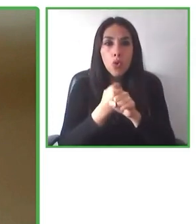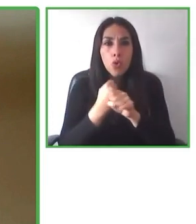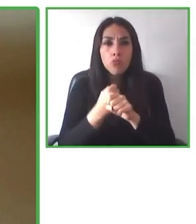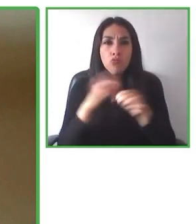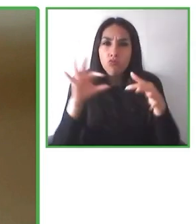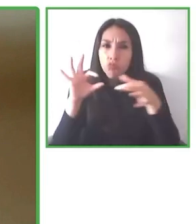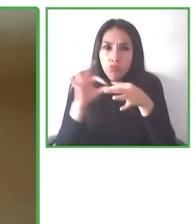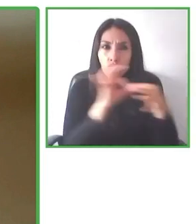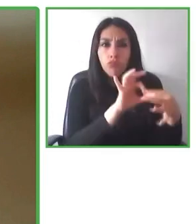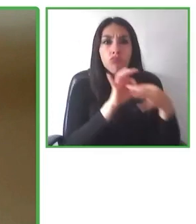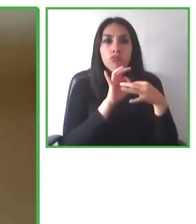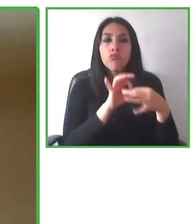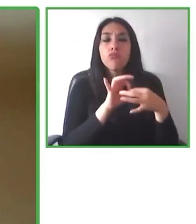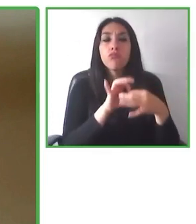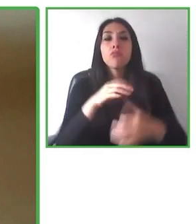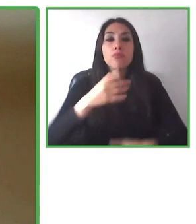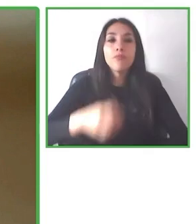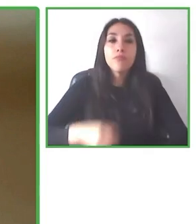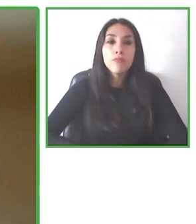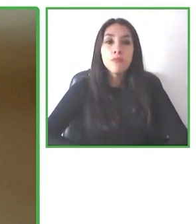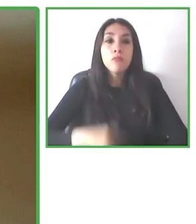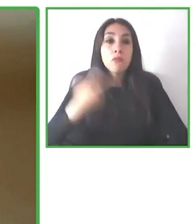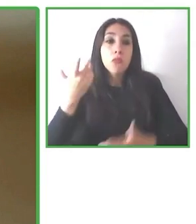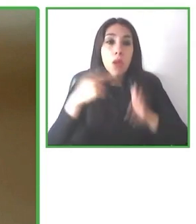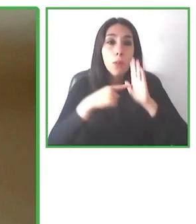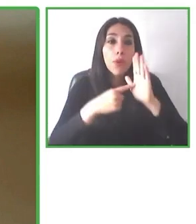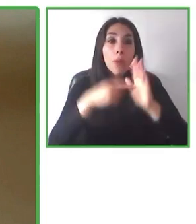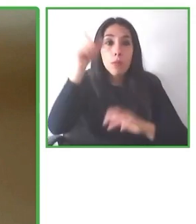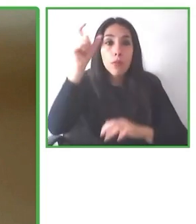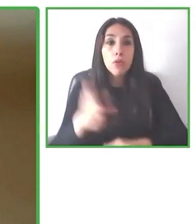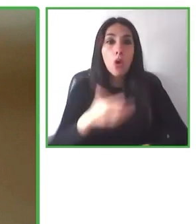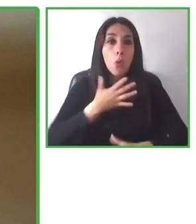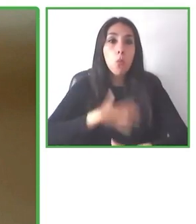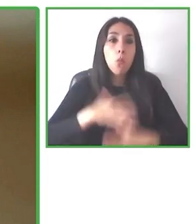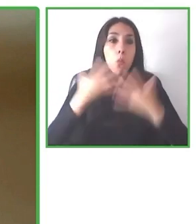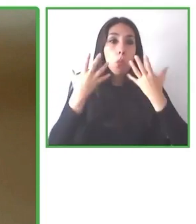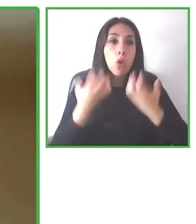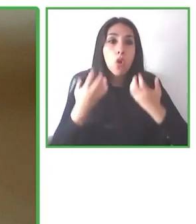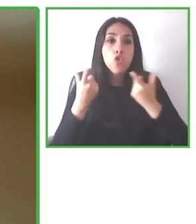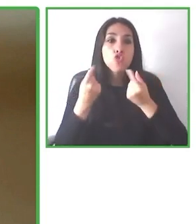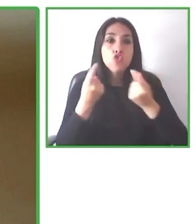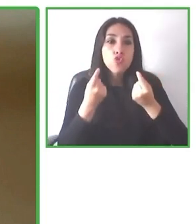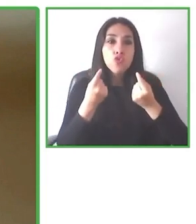Y también entendemos de accesibilidad, entendemos de discapacidad y tenemos un